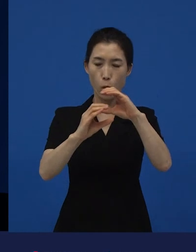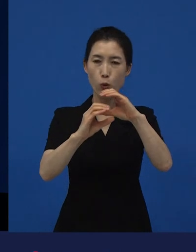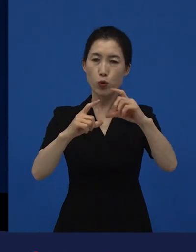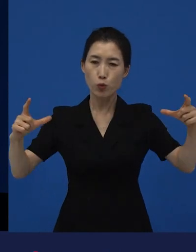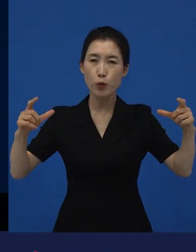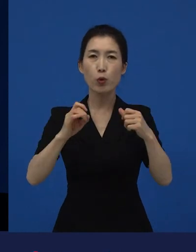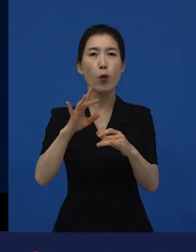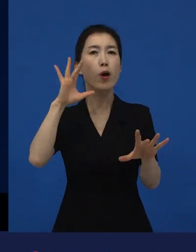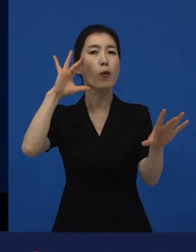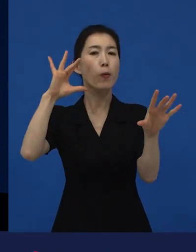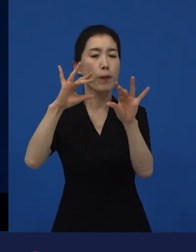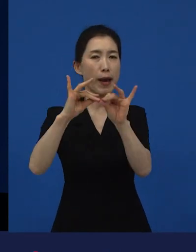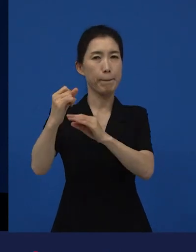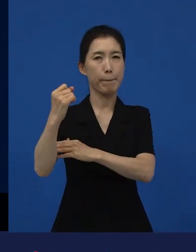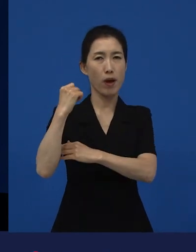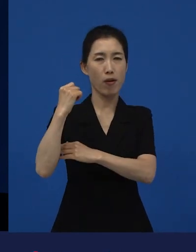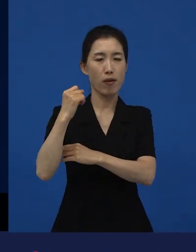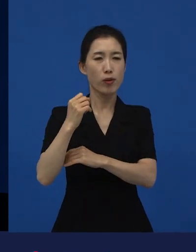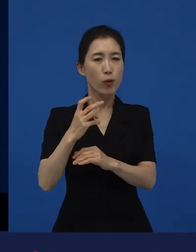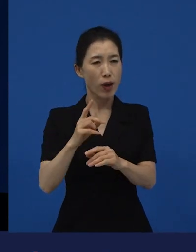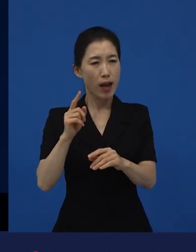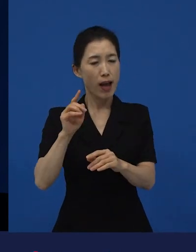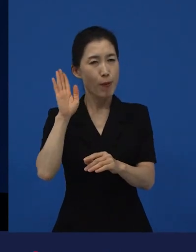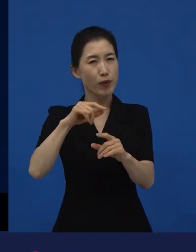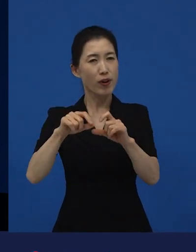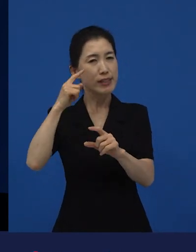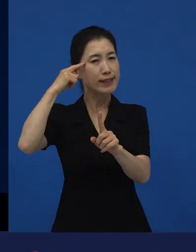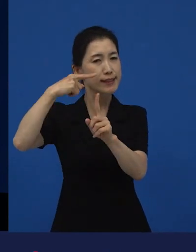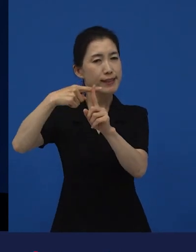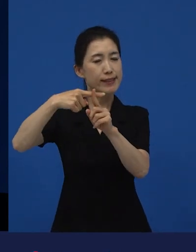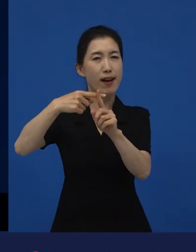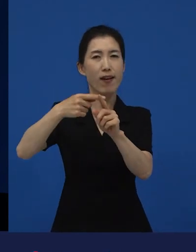좀 더 긍정적인 신호를 주기도 하고.